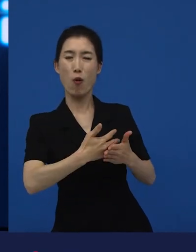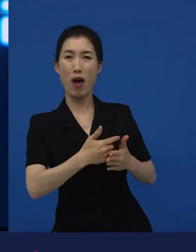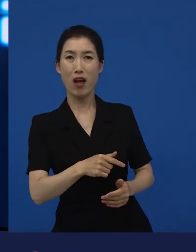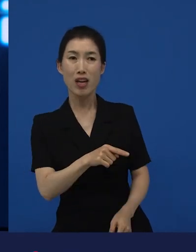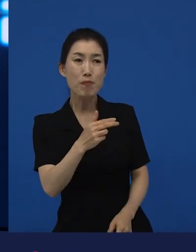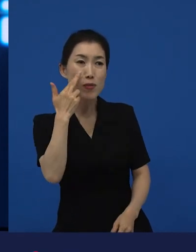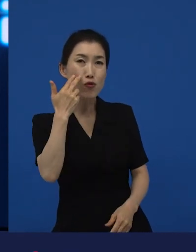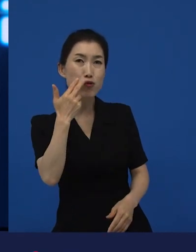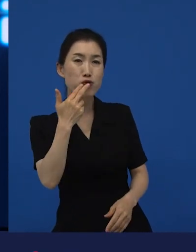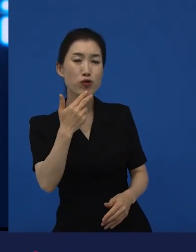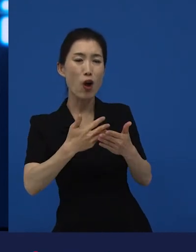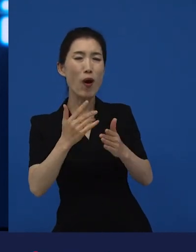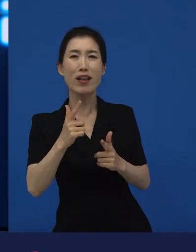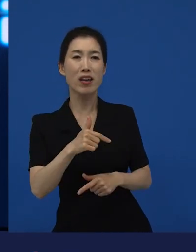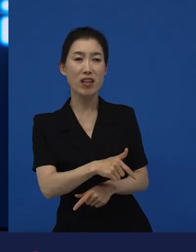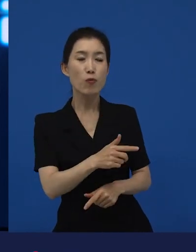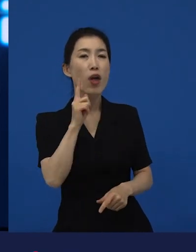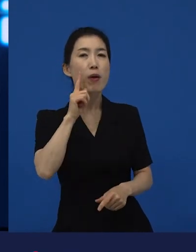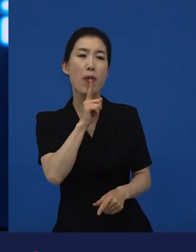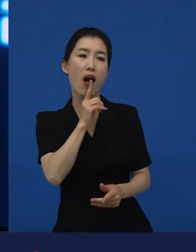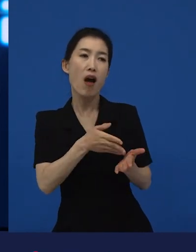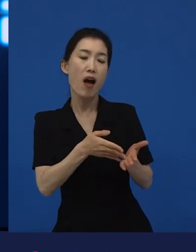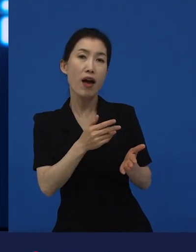미국 영화가 아니죠. 영어로 이야기하고 있는 영화가 아니기 때문에.